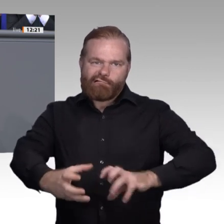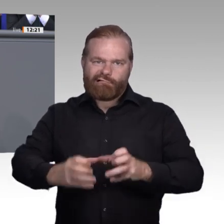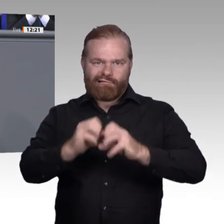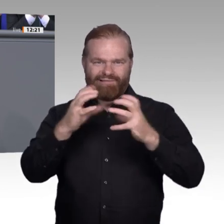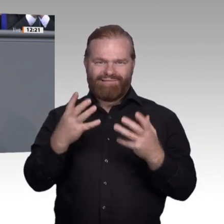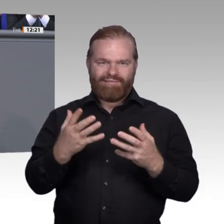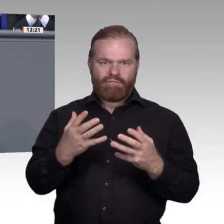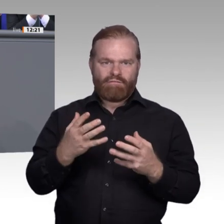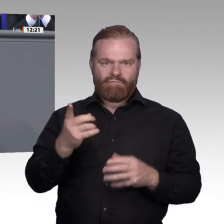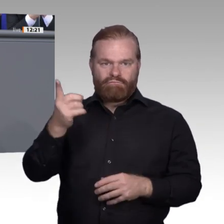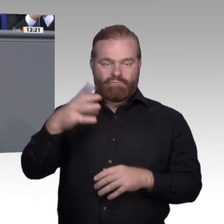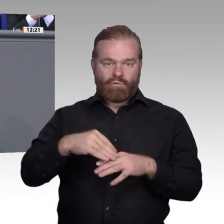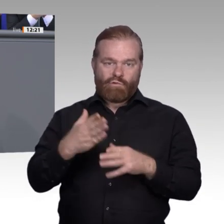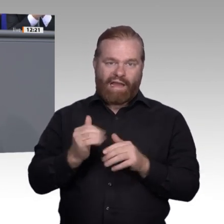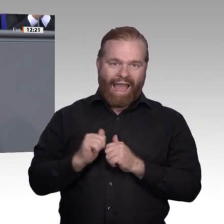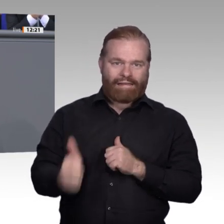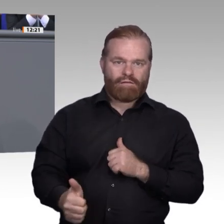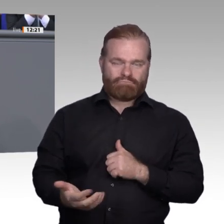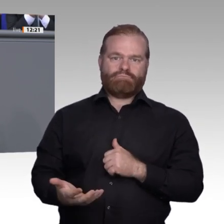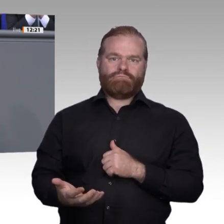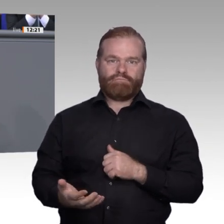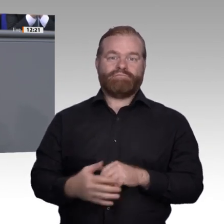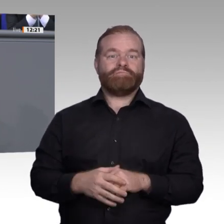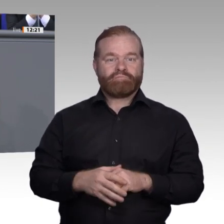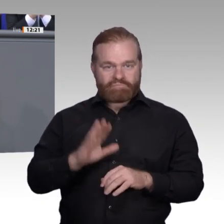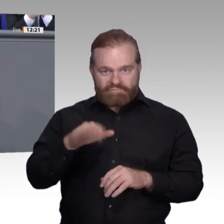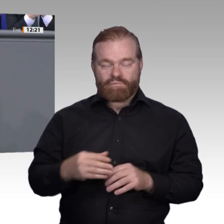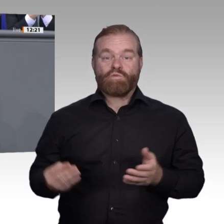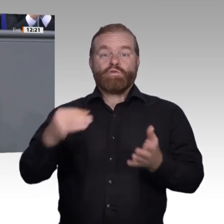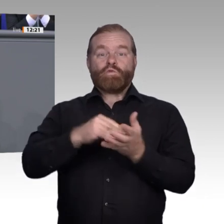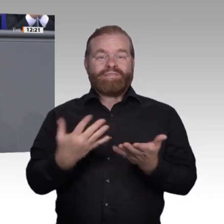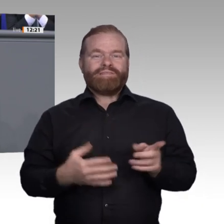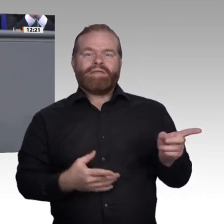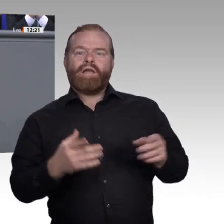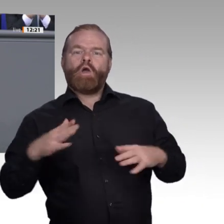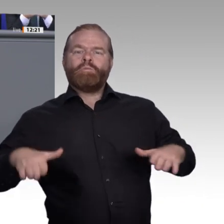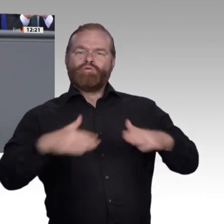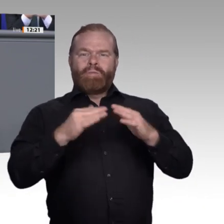und Schüler einen Tag lang in einem Betrieb hospitieren, um den Berufsalltag kennenzulernen.